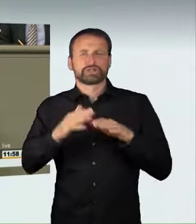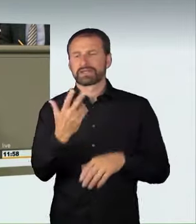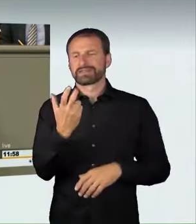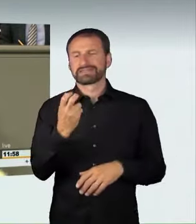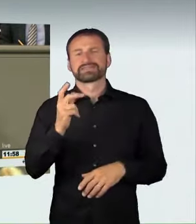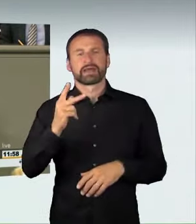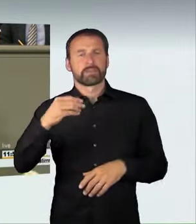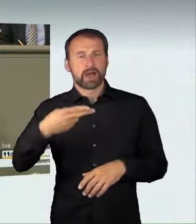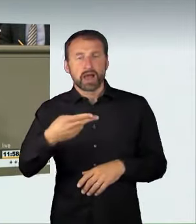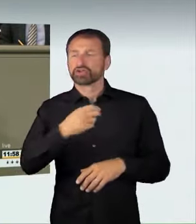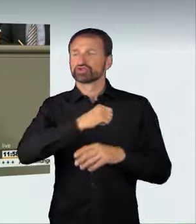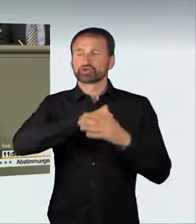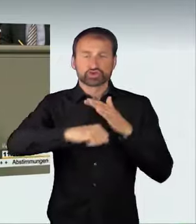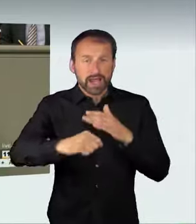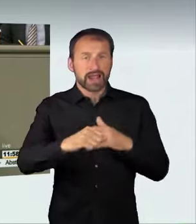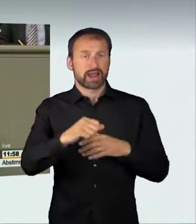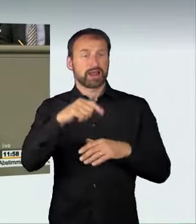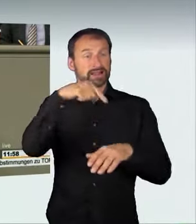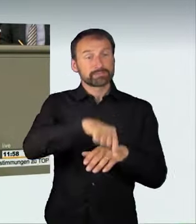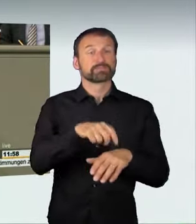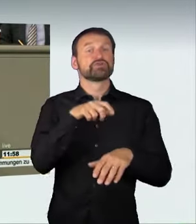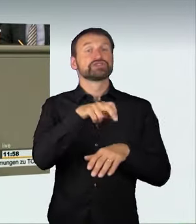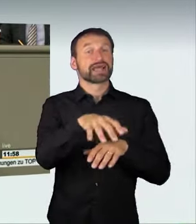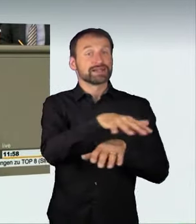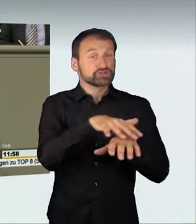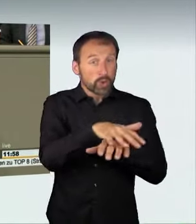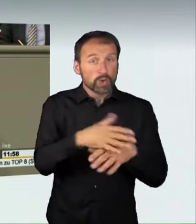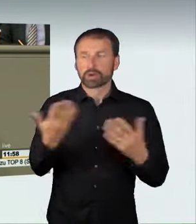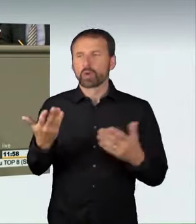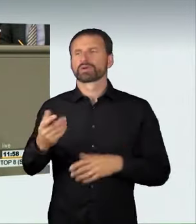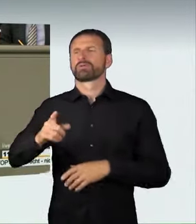oder in der Tempo-120-Zone fährt. Deshalb, finde ich,